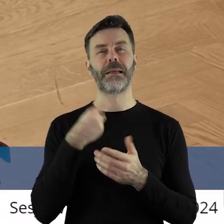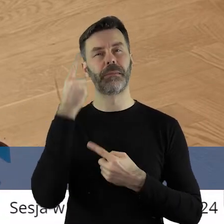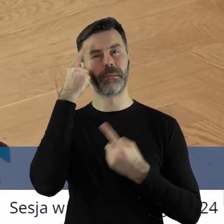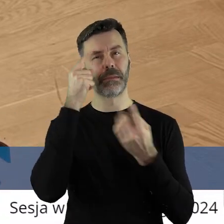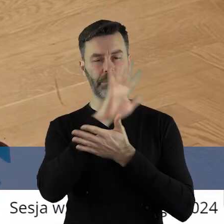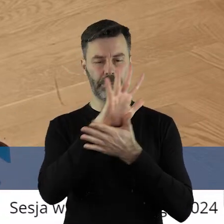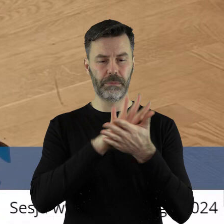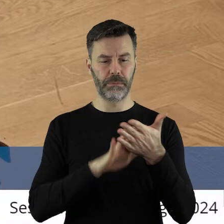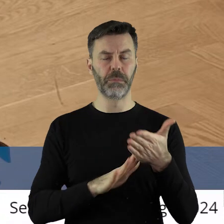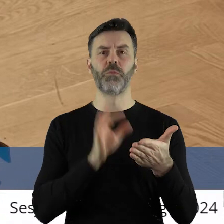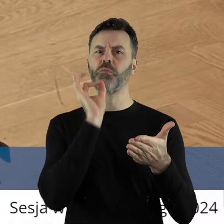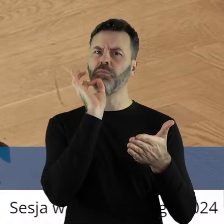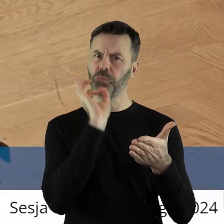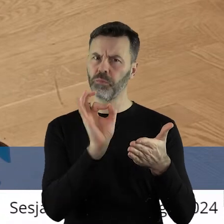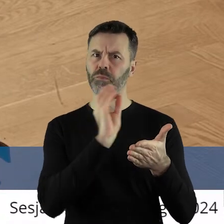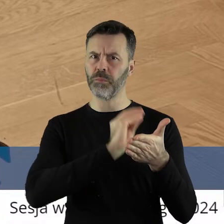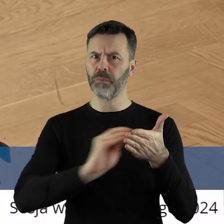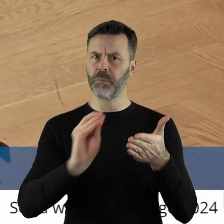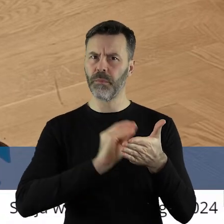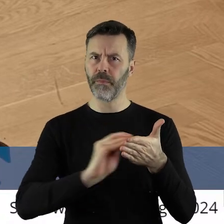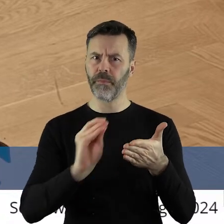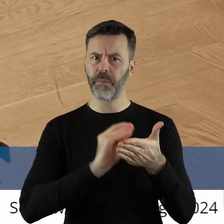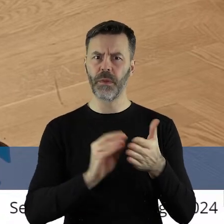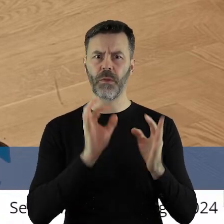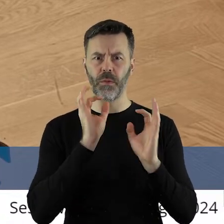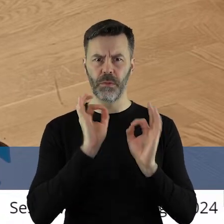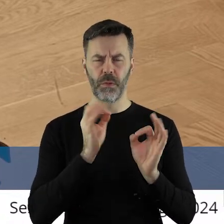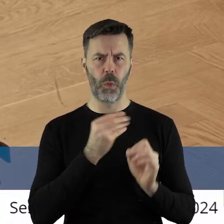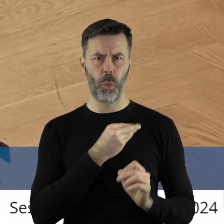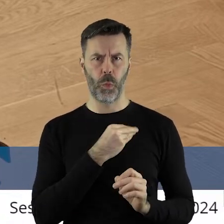według mnie napisane bardzo przyzwoicie.